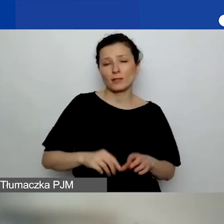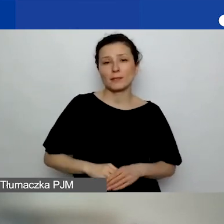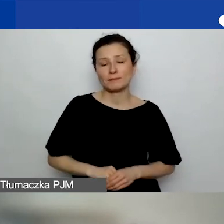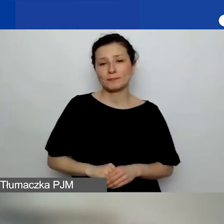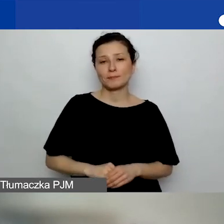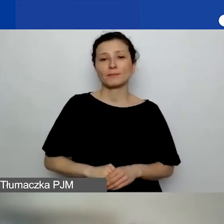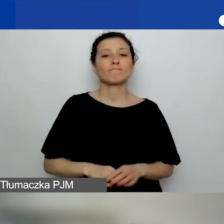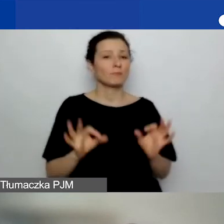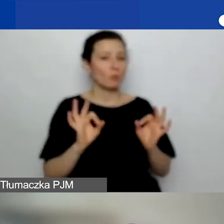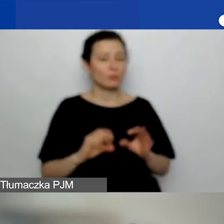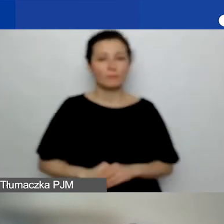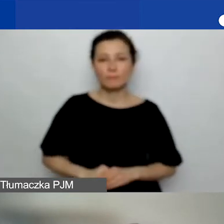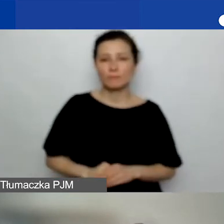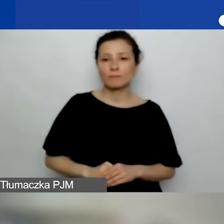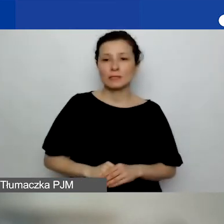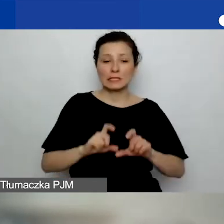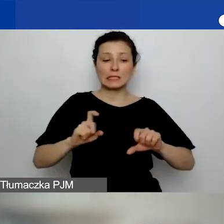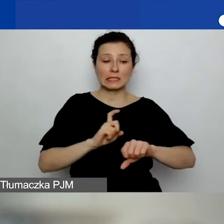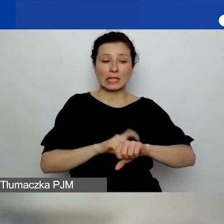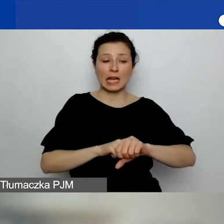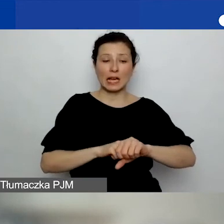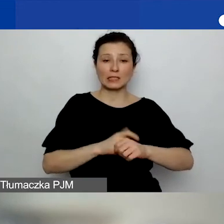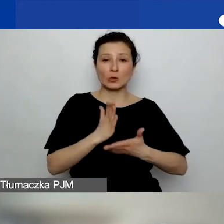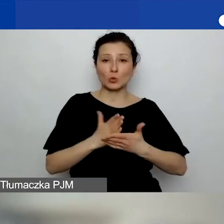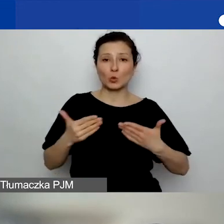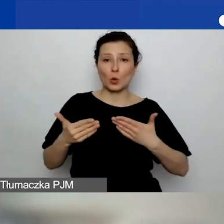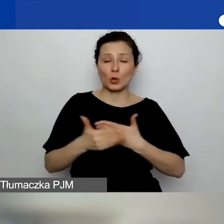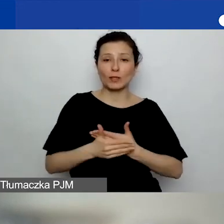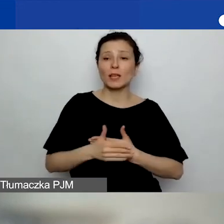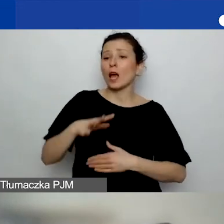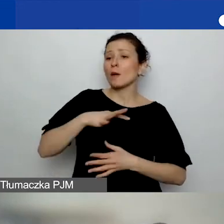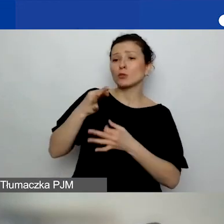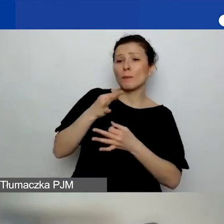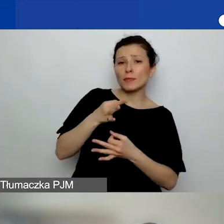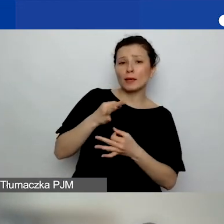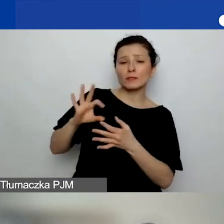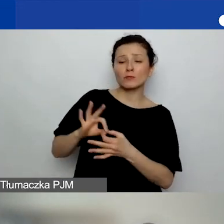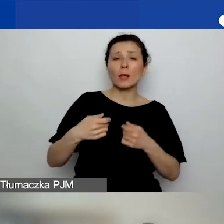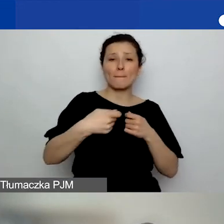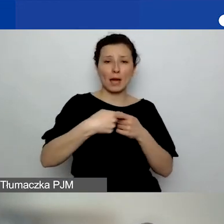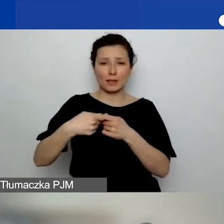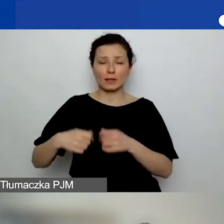Dobrze. Czas nam się powoli kończy, natomiast padły jeszcze pytania o partnerstwa.